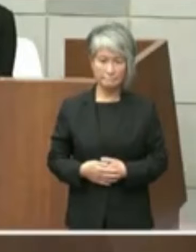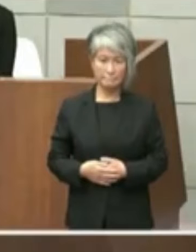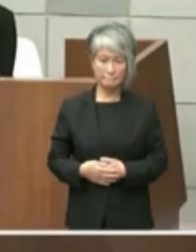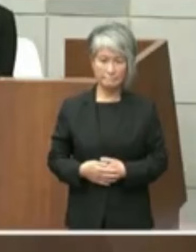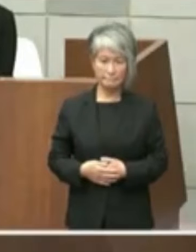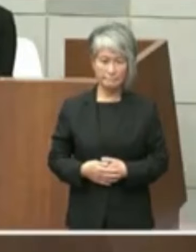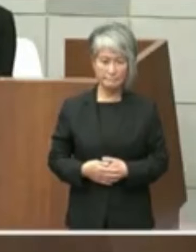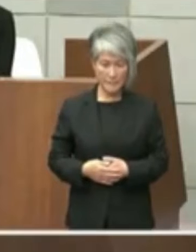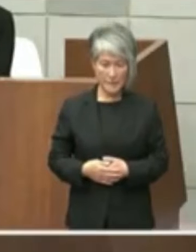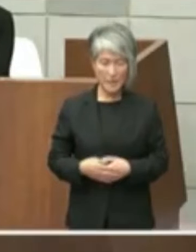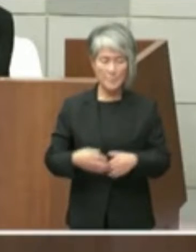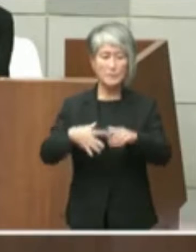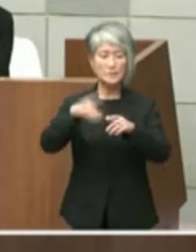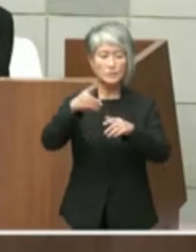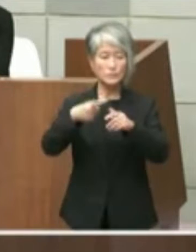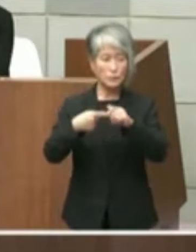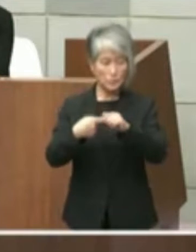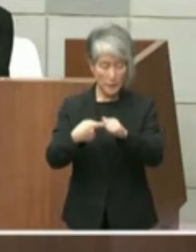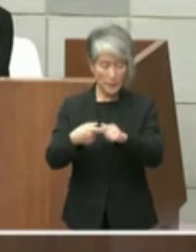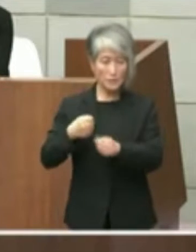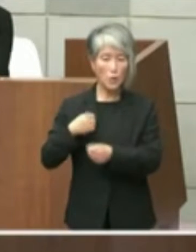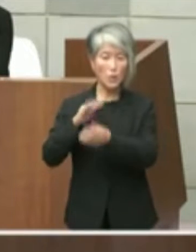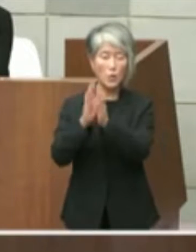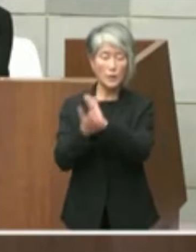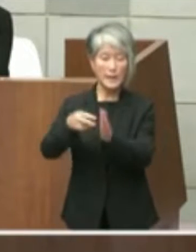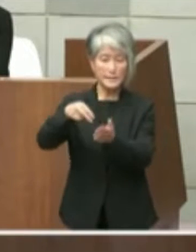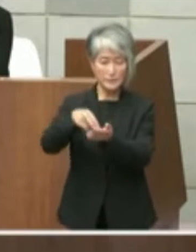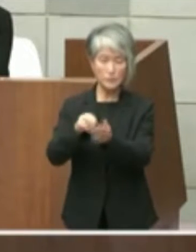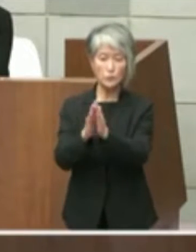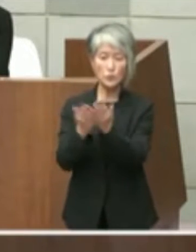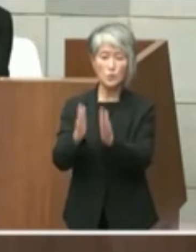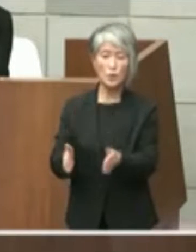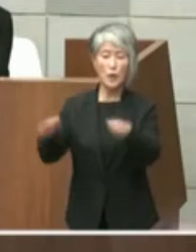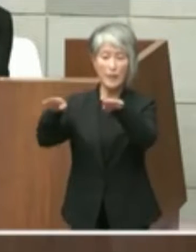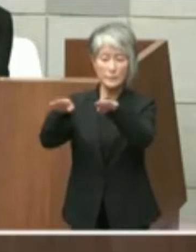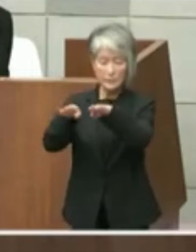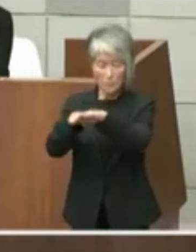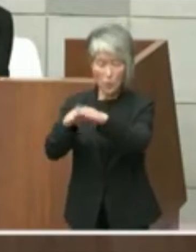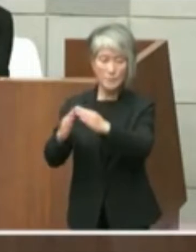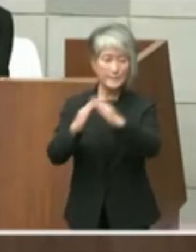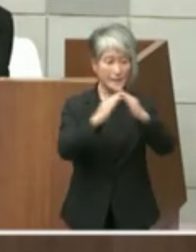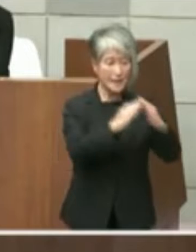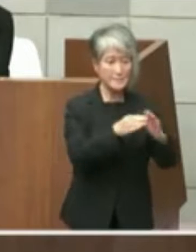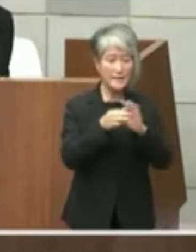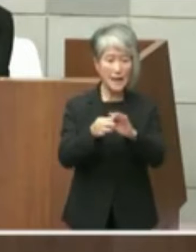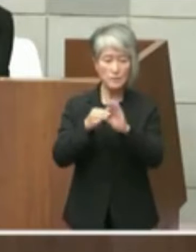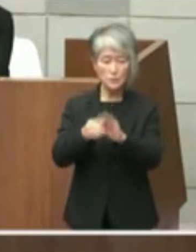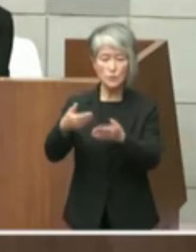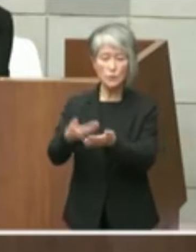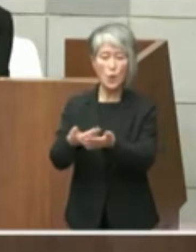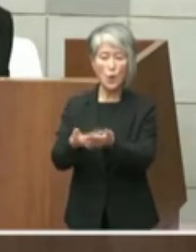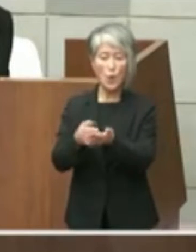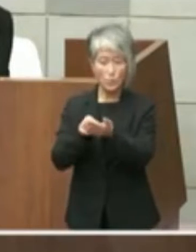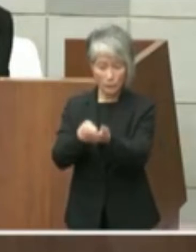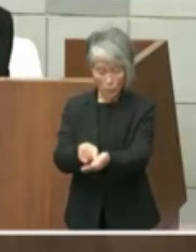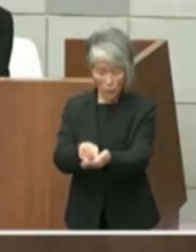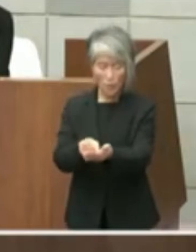1項目目は兵庫県立図書館の移転に関する 要望および旧市立図書館設置許可に係る